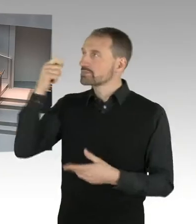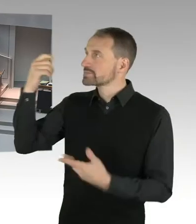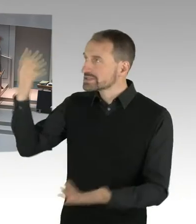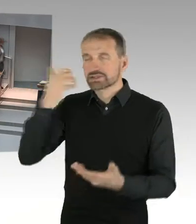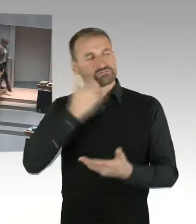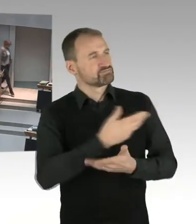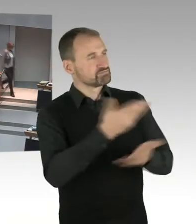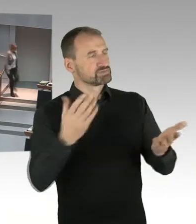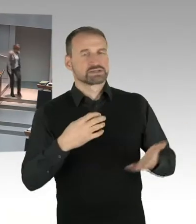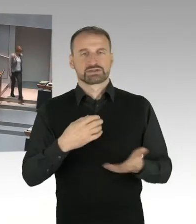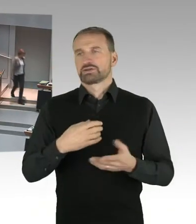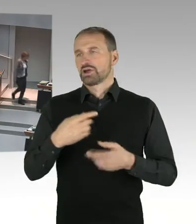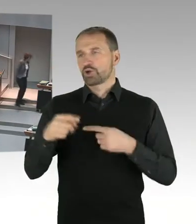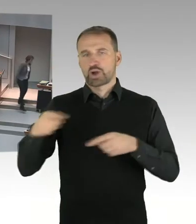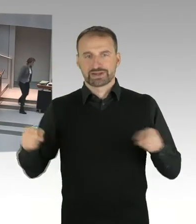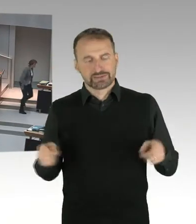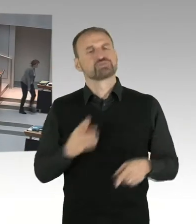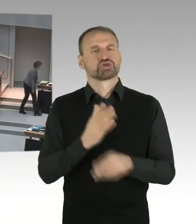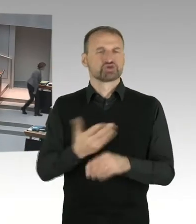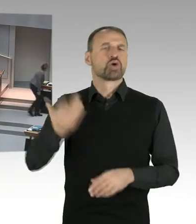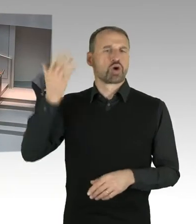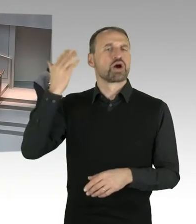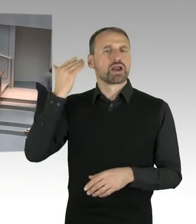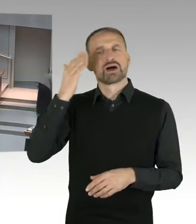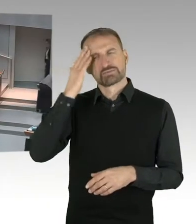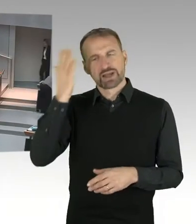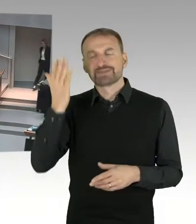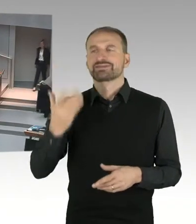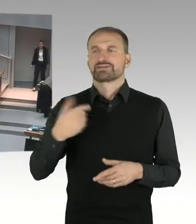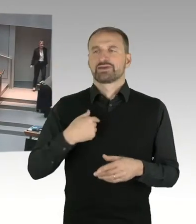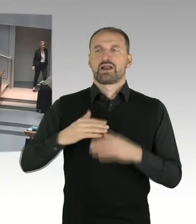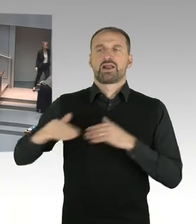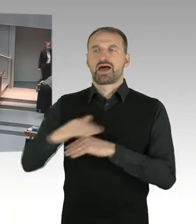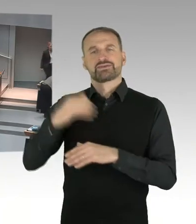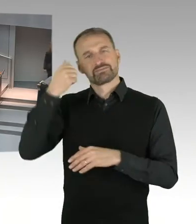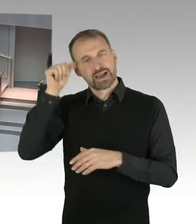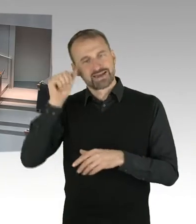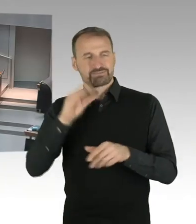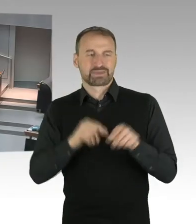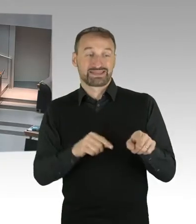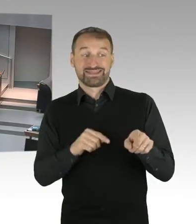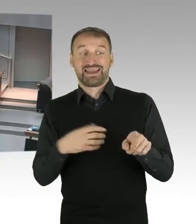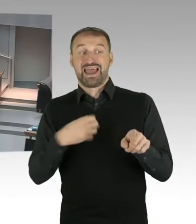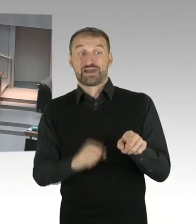Die Interessen des Landes Berlin bei der Verhandlung beziehen sich insbesondere darauf, für diesen besonderen